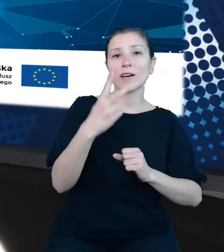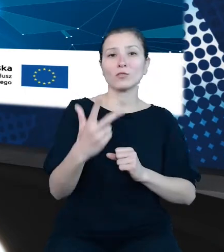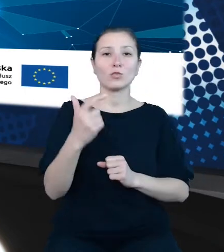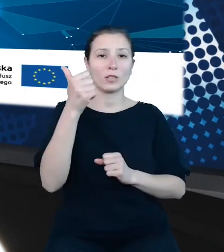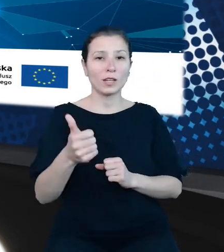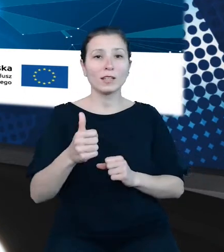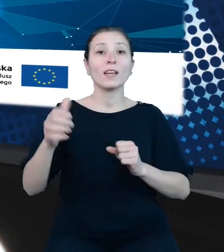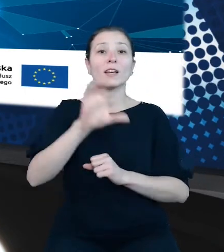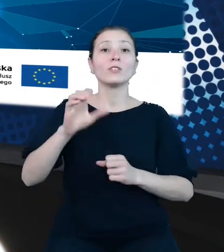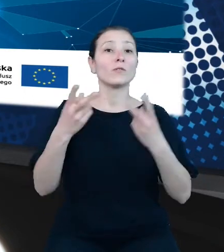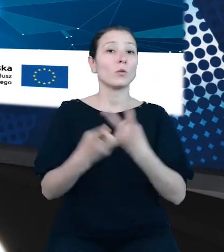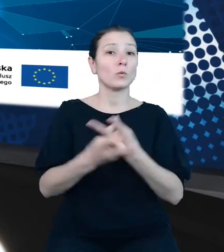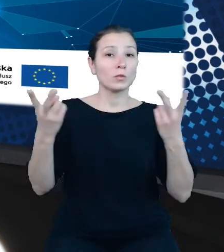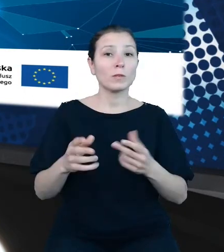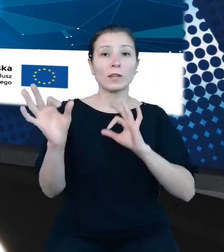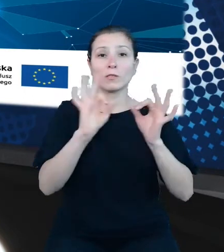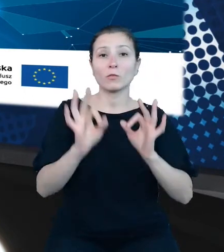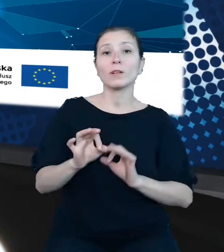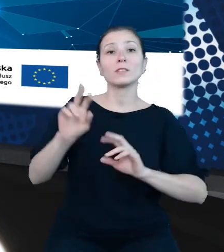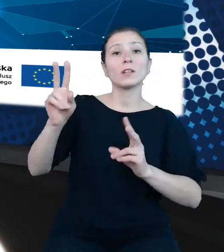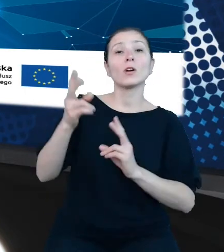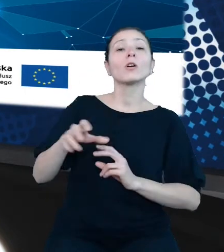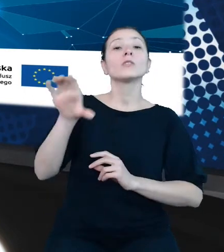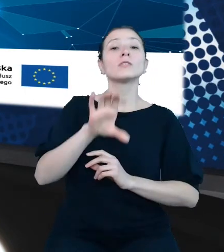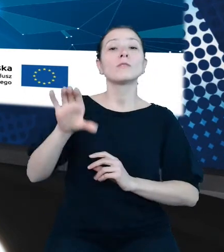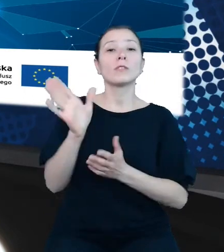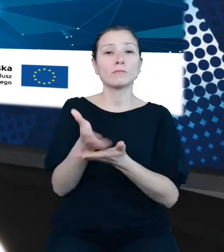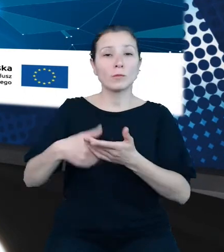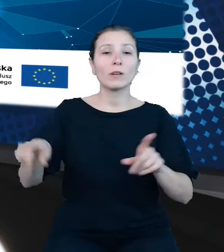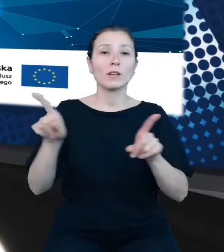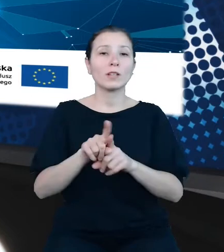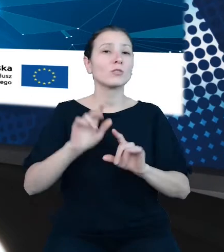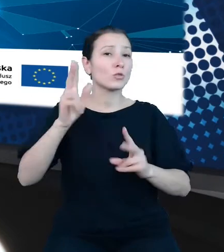publicznego ze źródeł administracyjnych i zasobów nauki. W tym bloku partnerzy